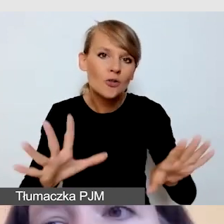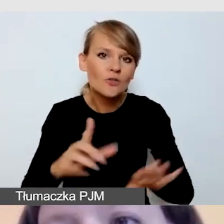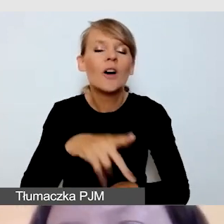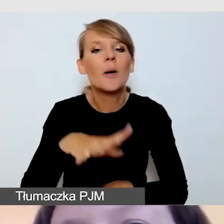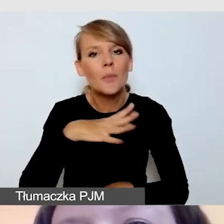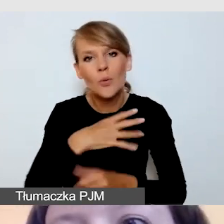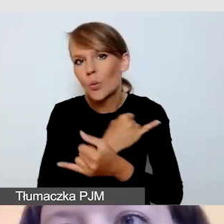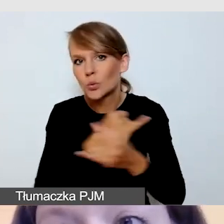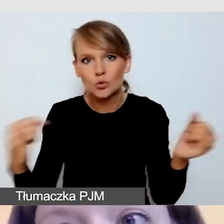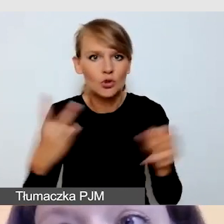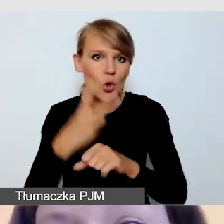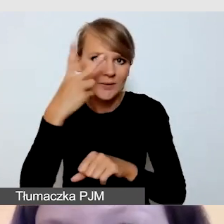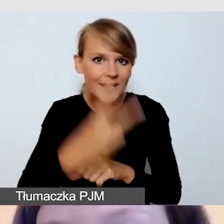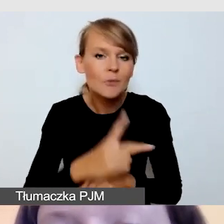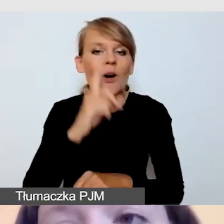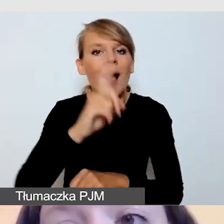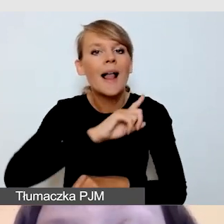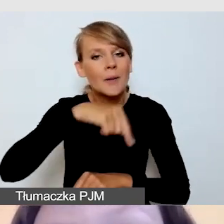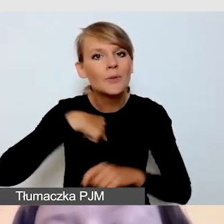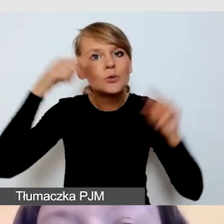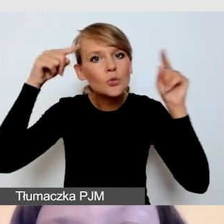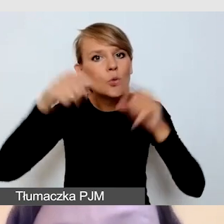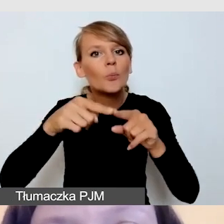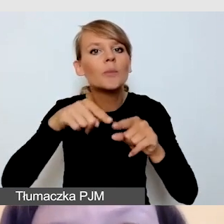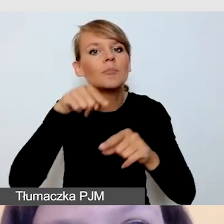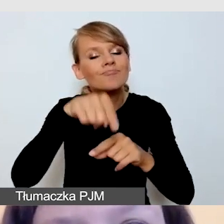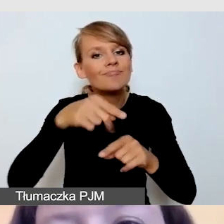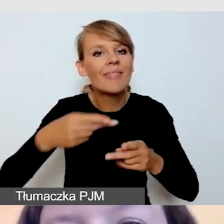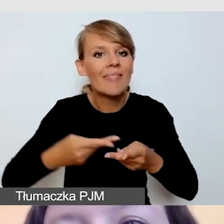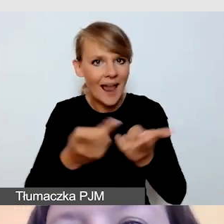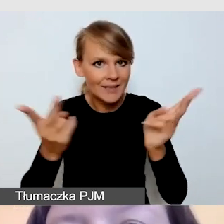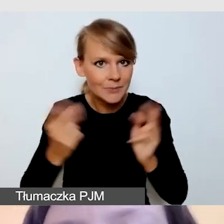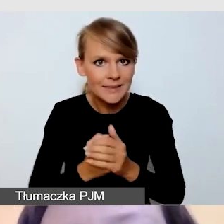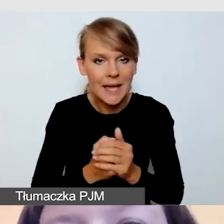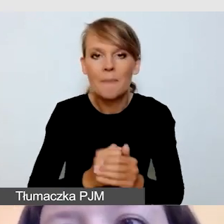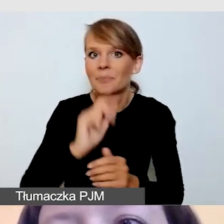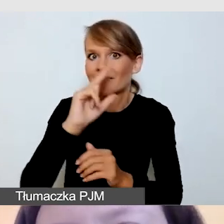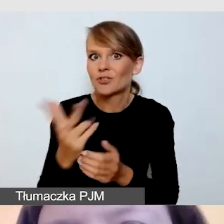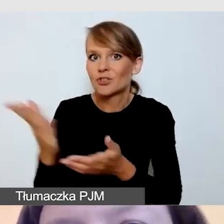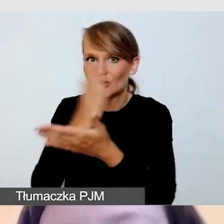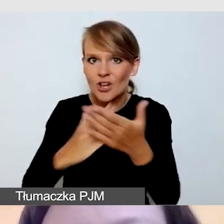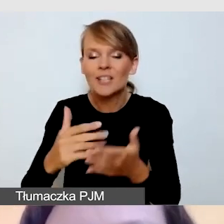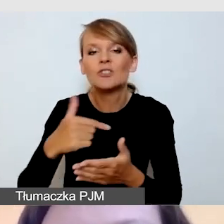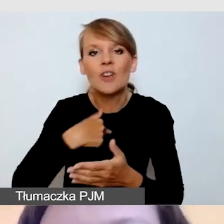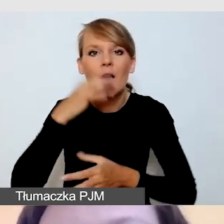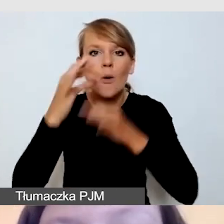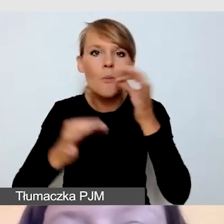ale skoncentrujemy się na transmisji. W tej trzeciej części opowiem o technicznych zagadnieniach,